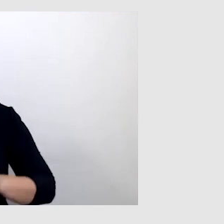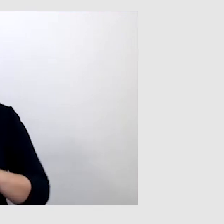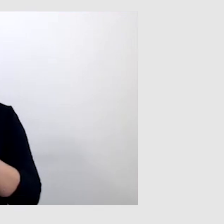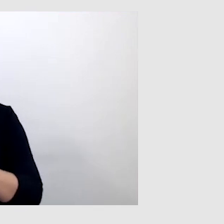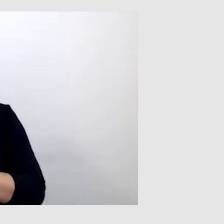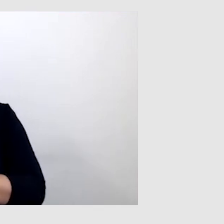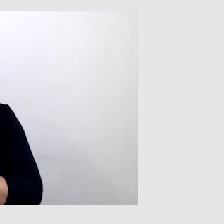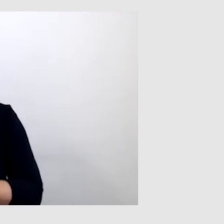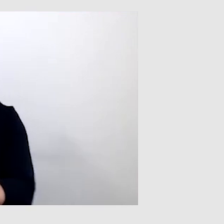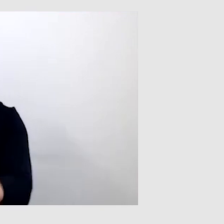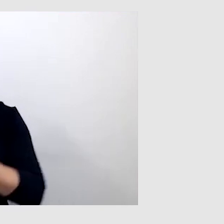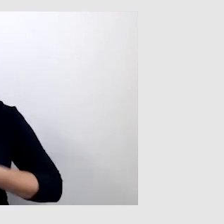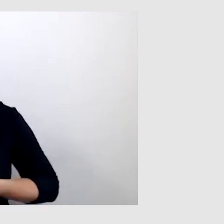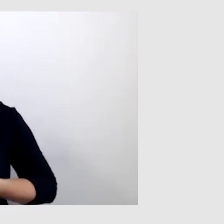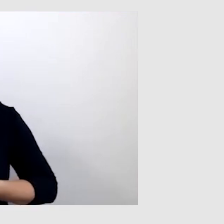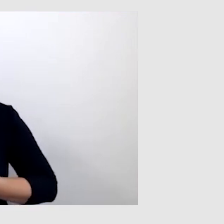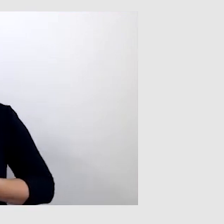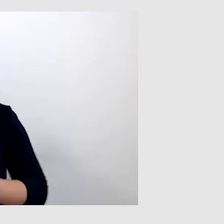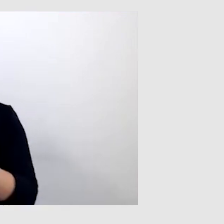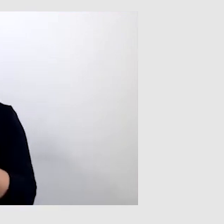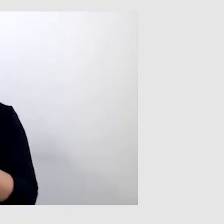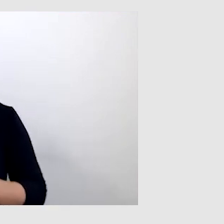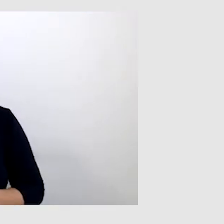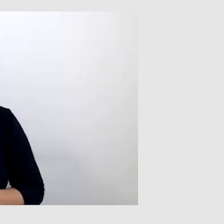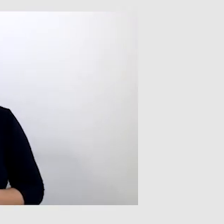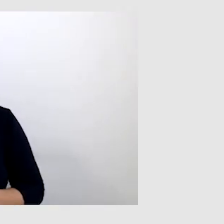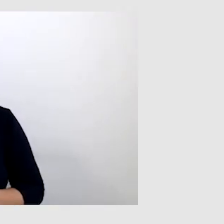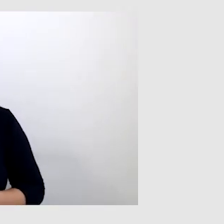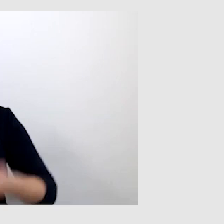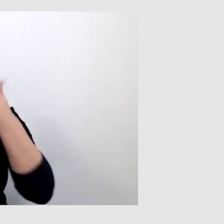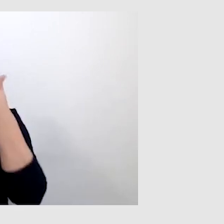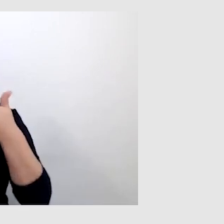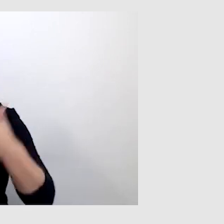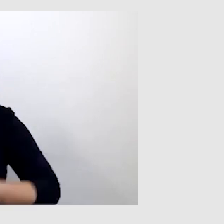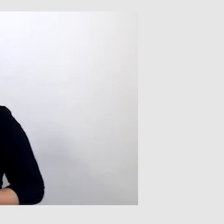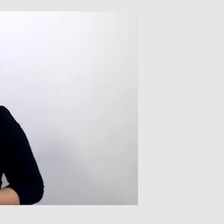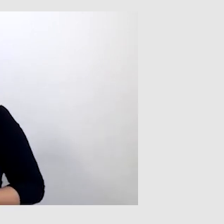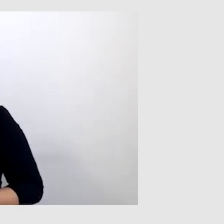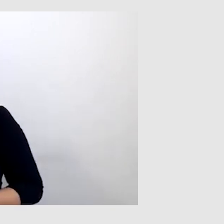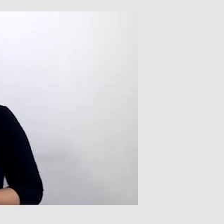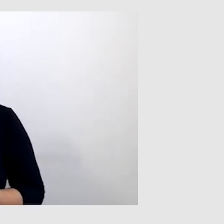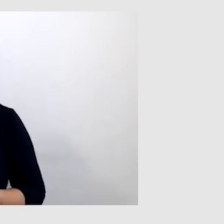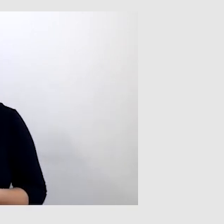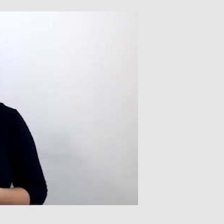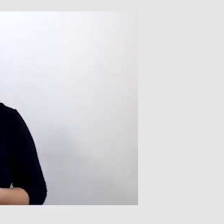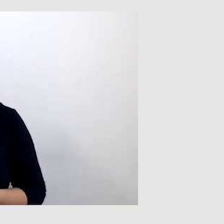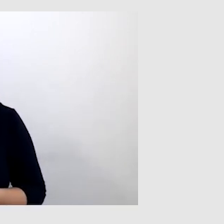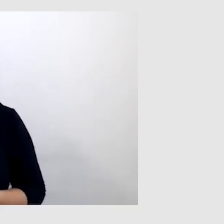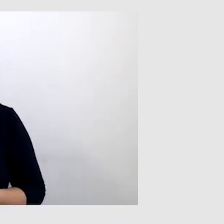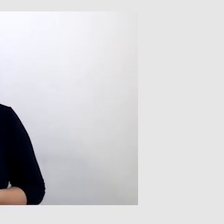Zapraszam do nas twojego konsultanta, Pawła. Witamy serdecznie Pawła Kasprzaka, jest już z nami.